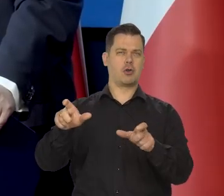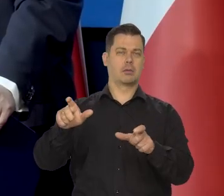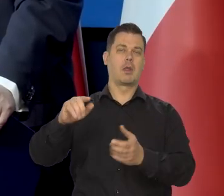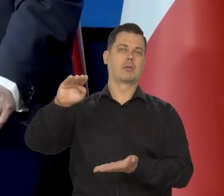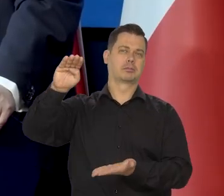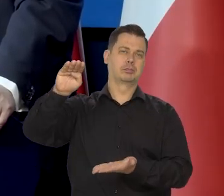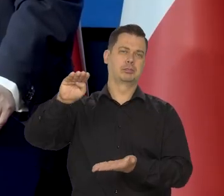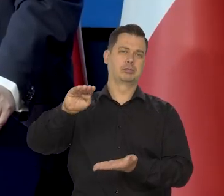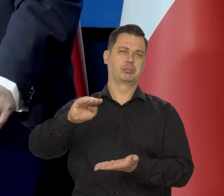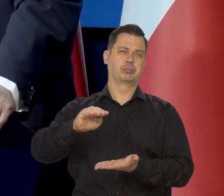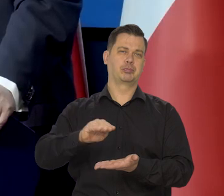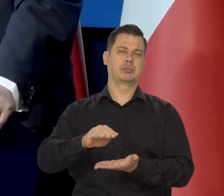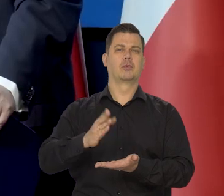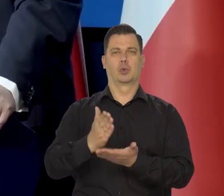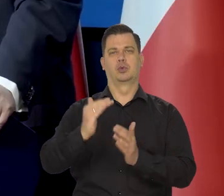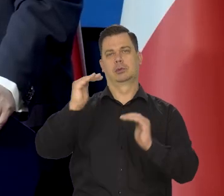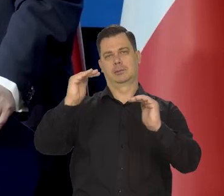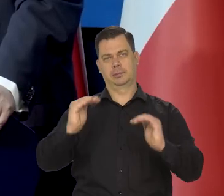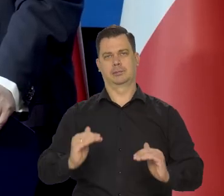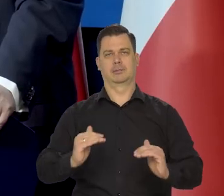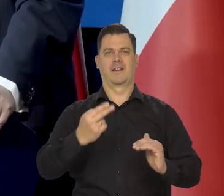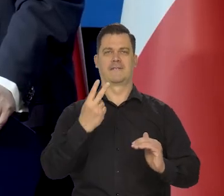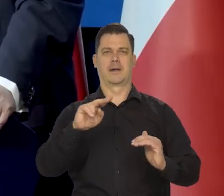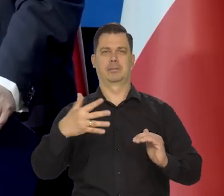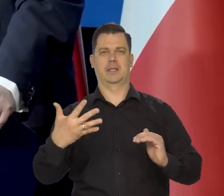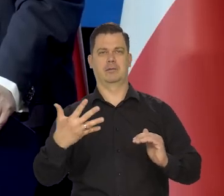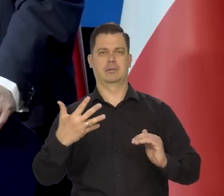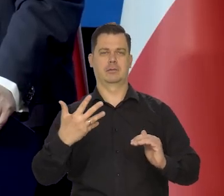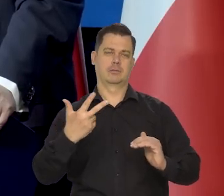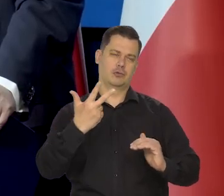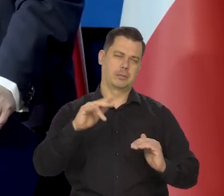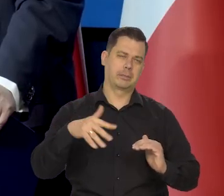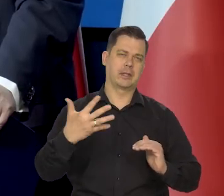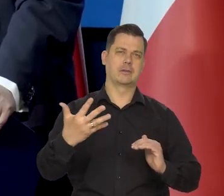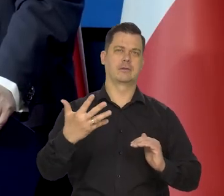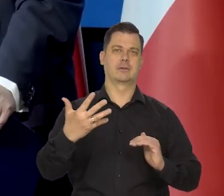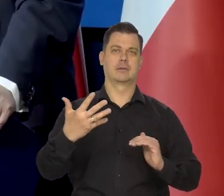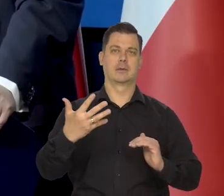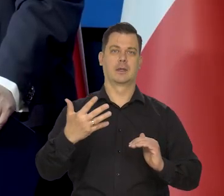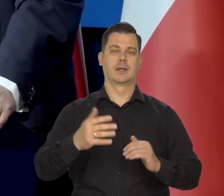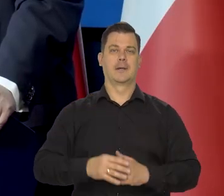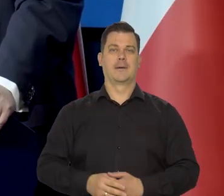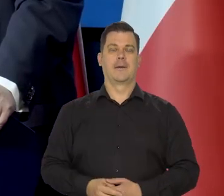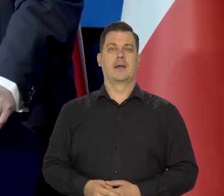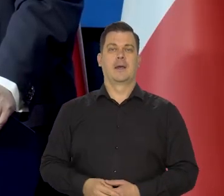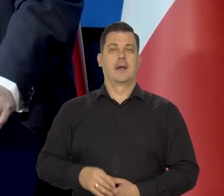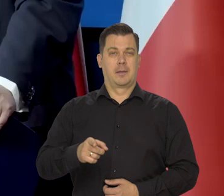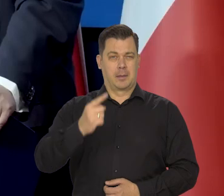że maleje i jesteśmy lada moment tego poziomu optymalnego. Żebyśmy byli niegroźni.